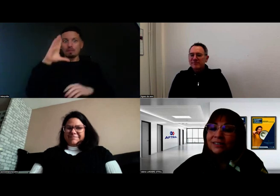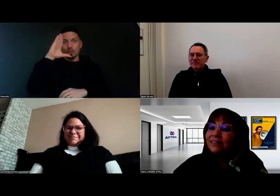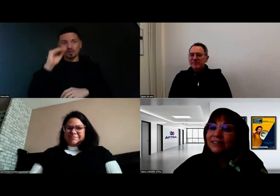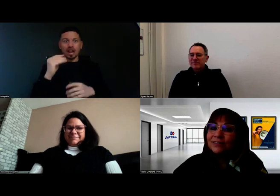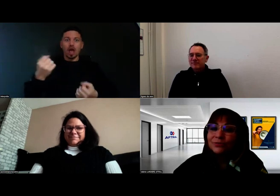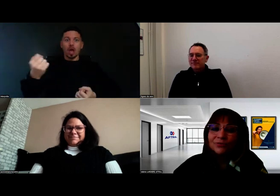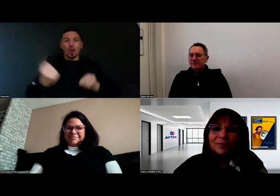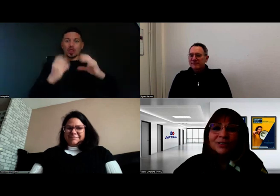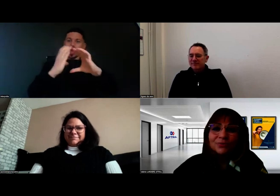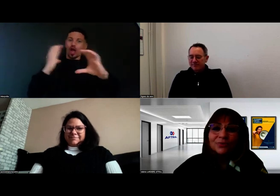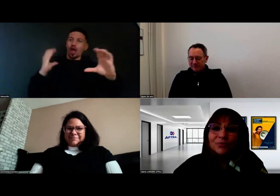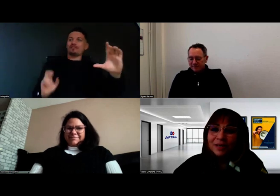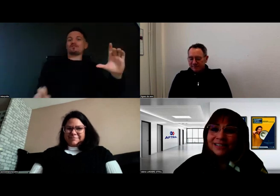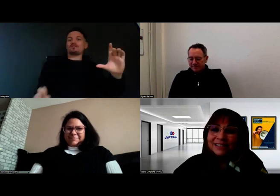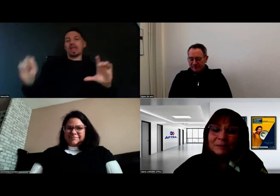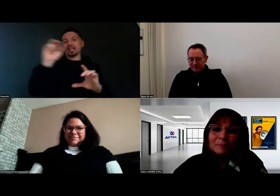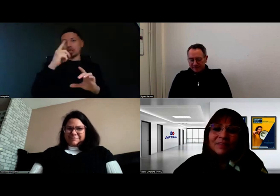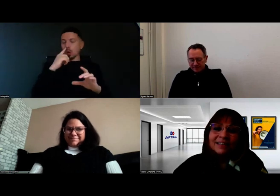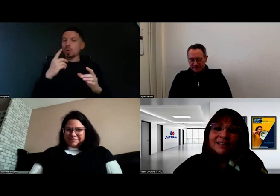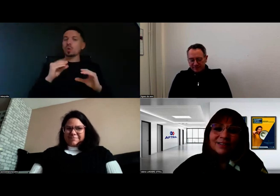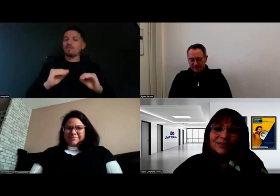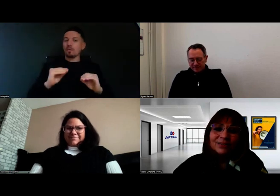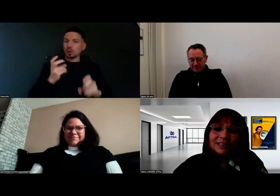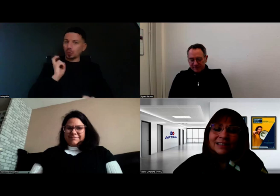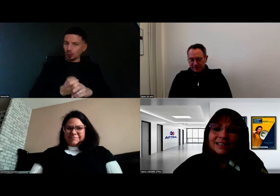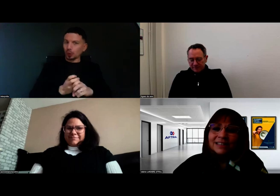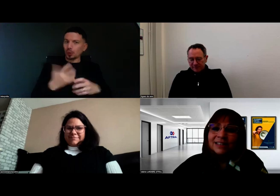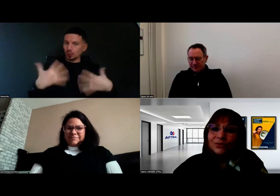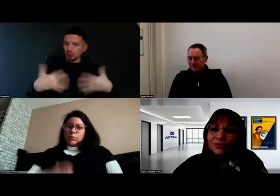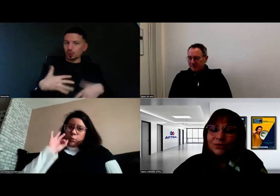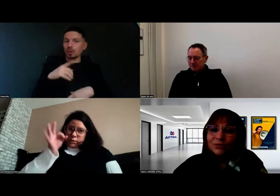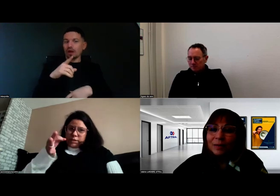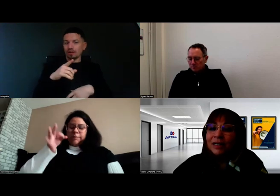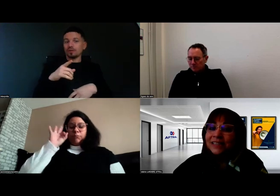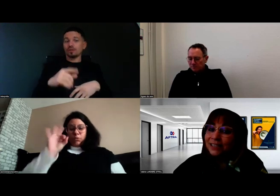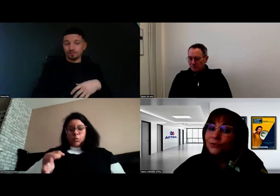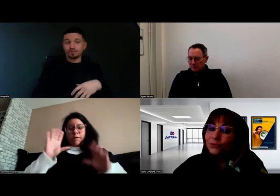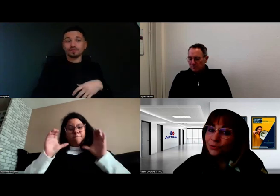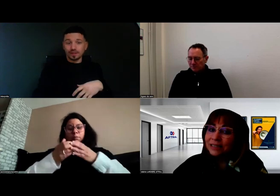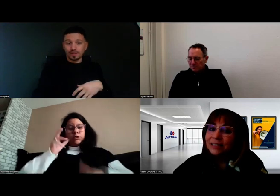c'est une formation complexe et qui nécessite de la pratique de conduite.